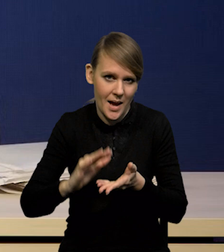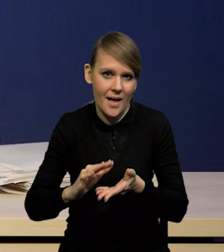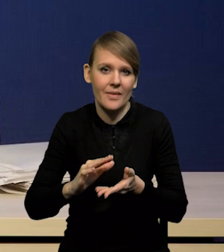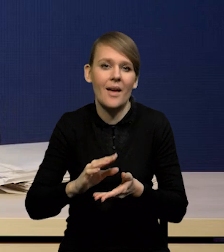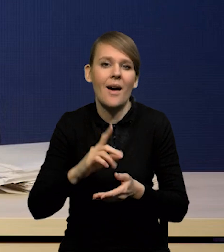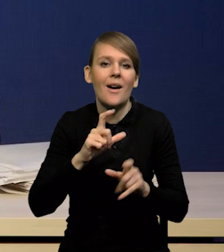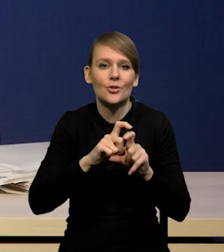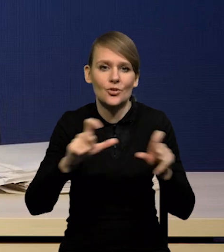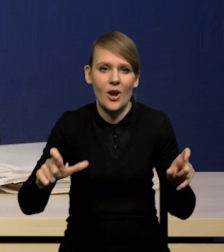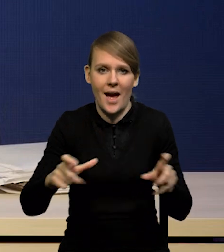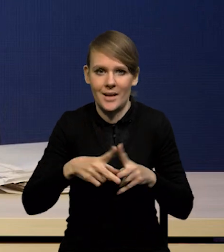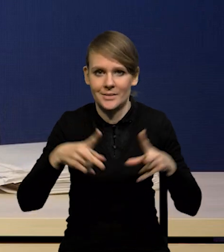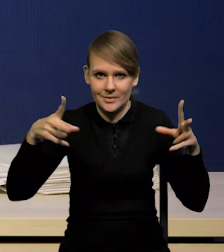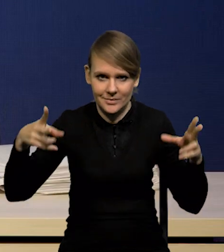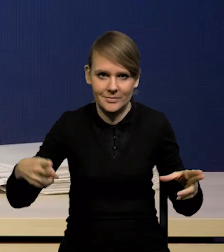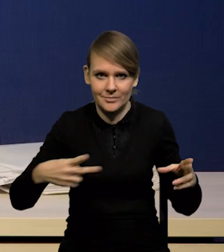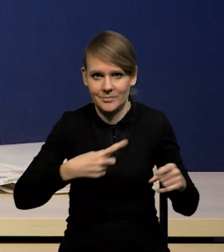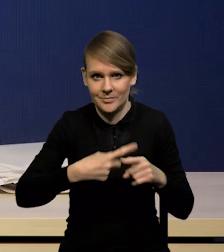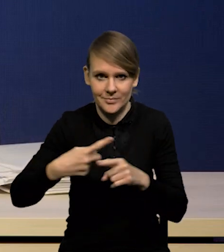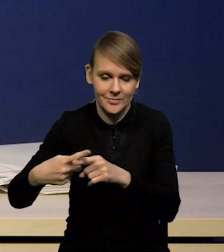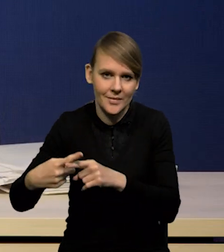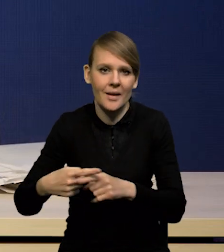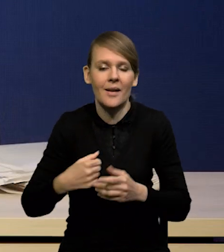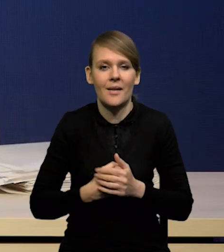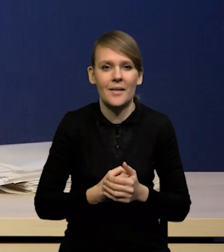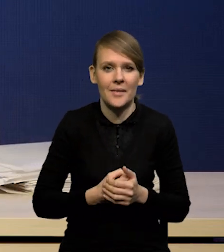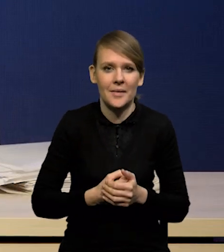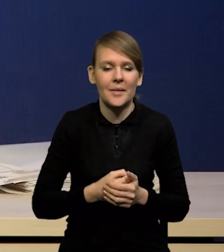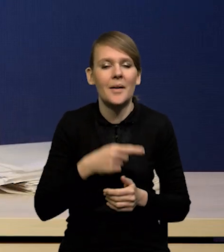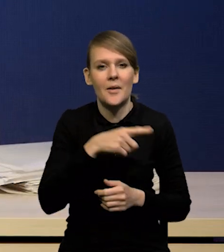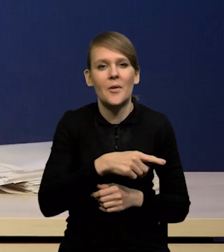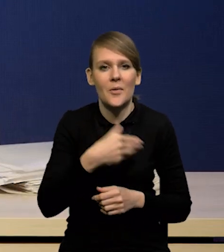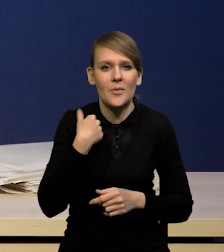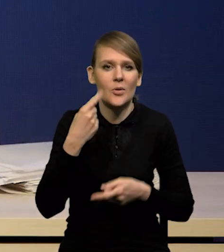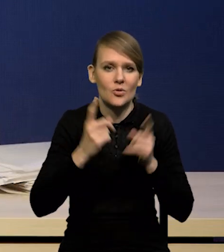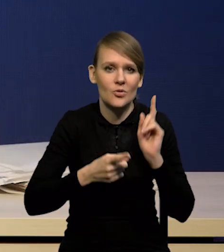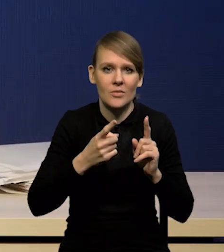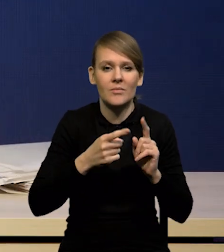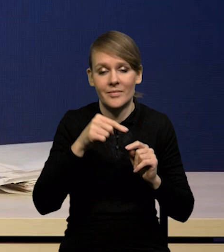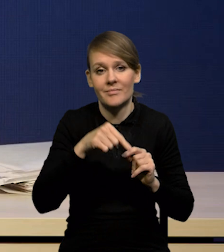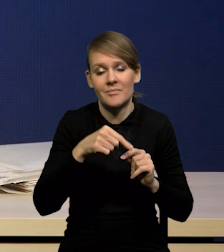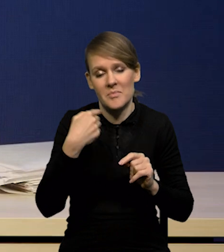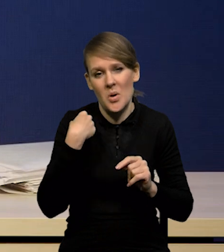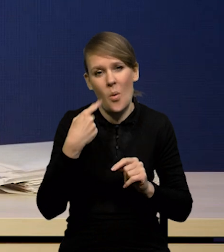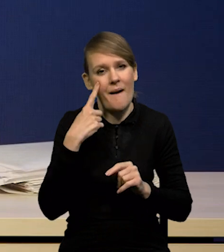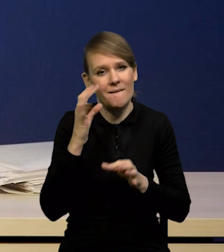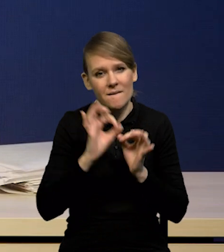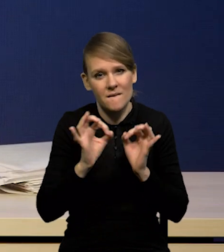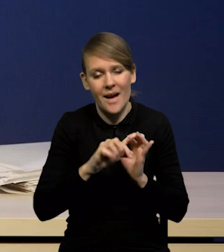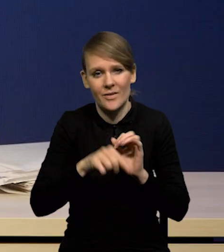ale rozłożony w czasie, zwłaszcza po tym bardzo szybkim spadku, którego oczekujemy w tym roku z różnych powodów,